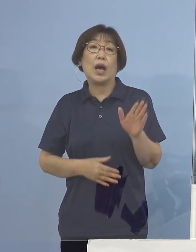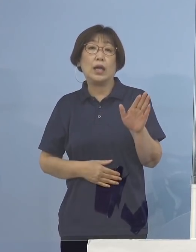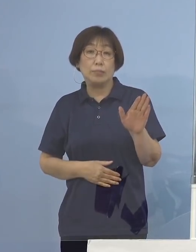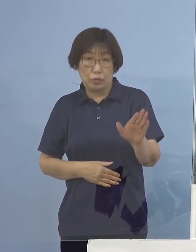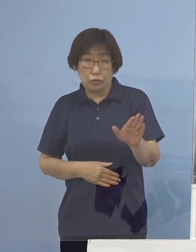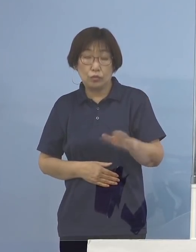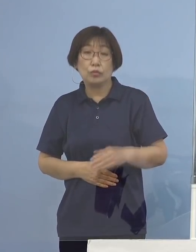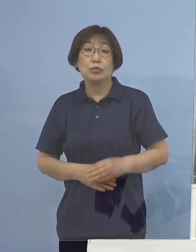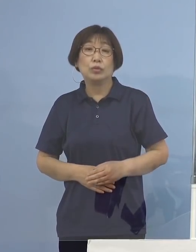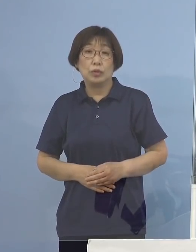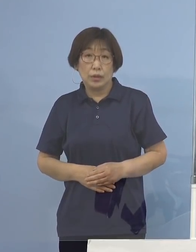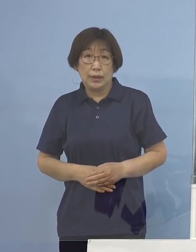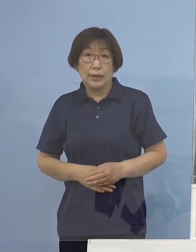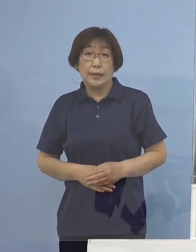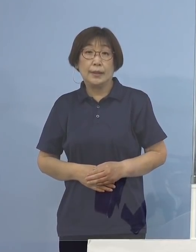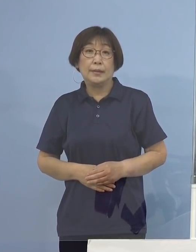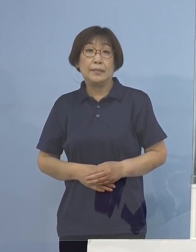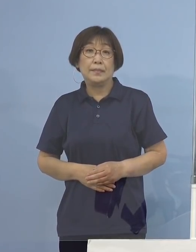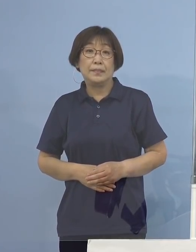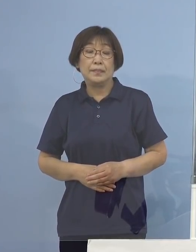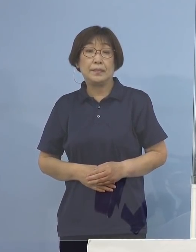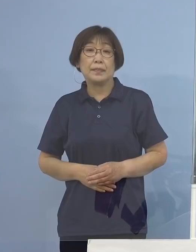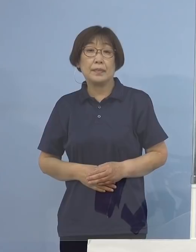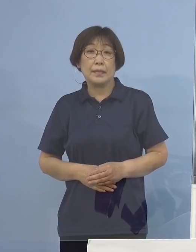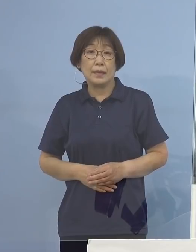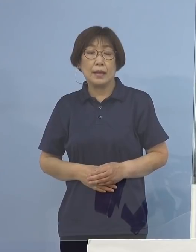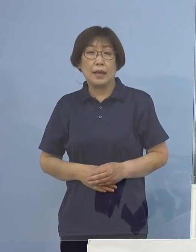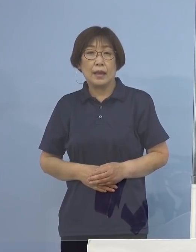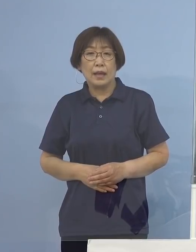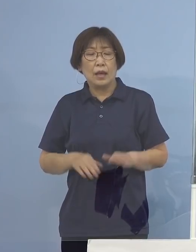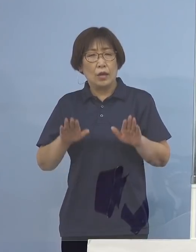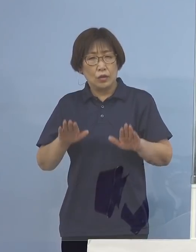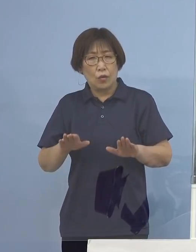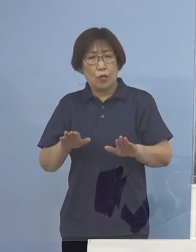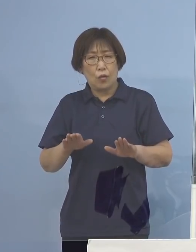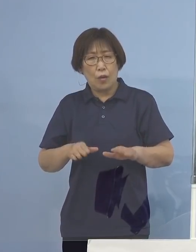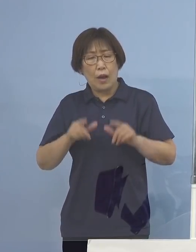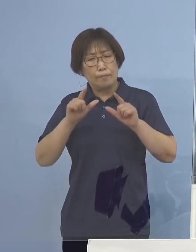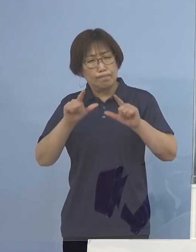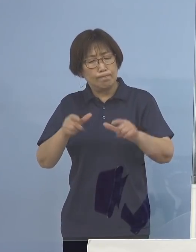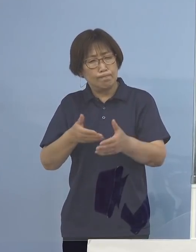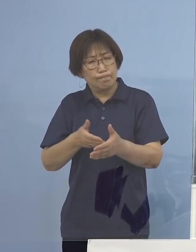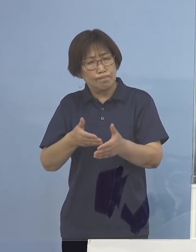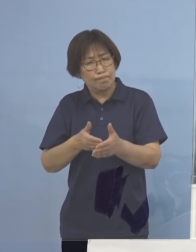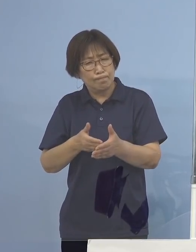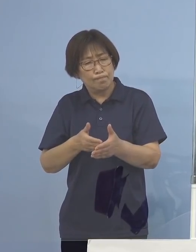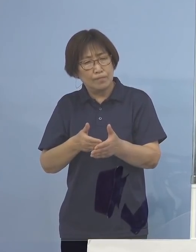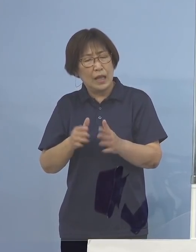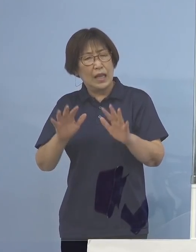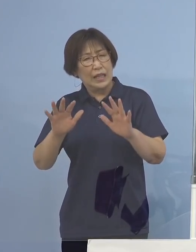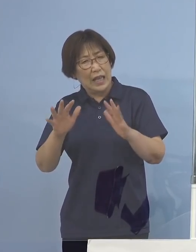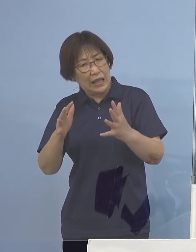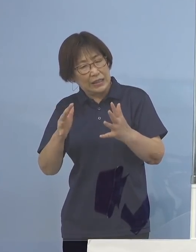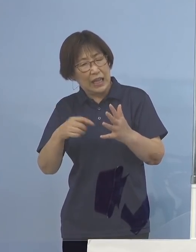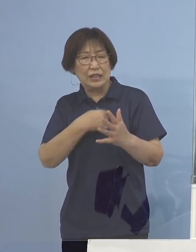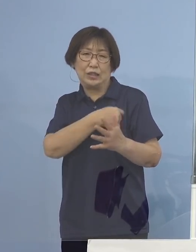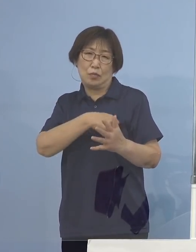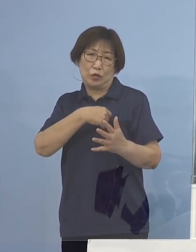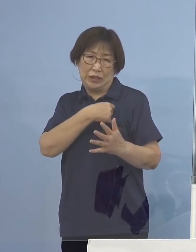少し入ってくる時、今日あまり会見したくないな こうした気持ちふと口から出たところでありますが